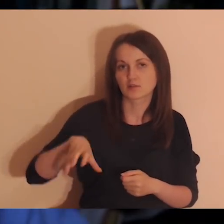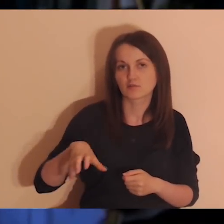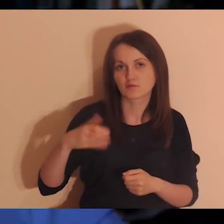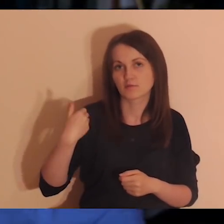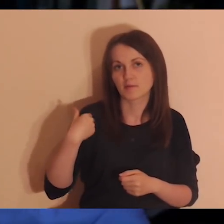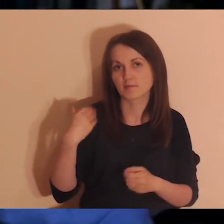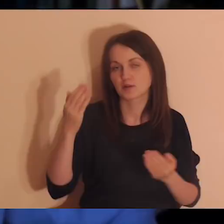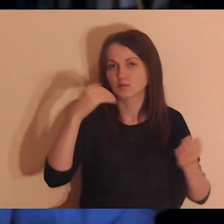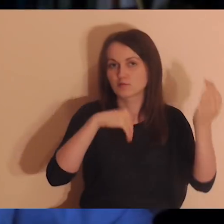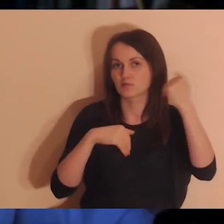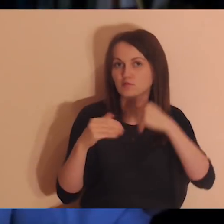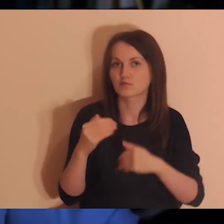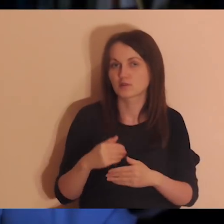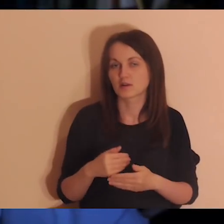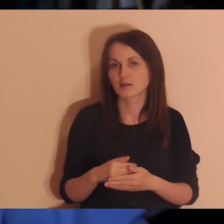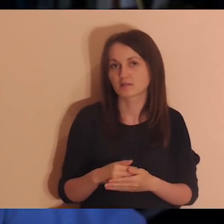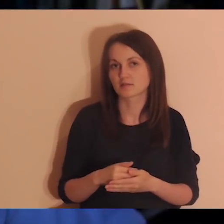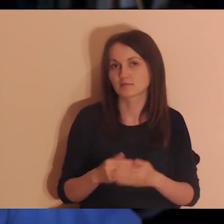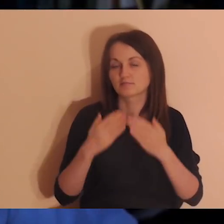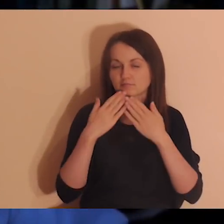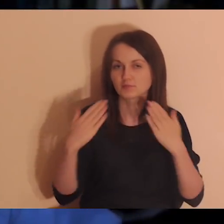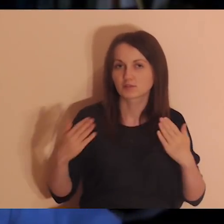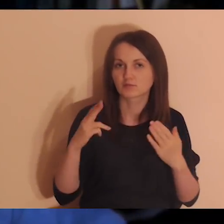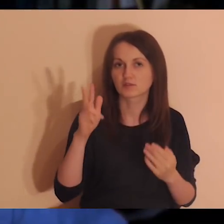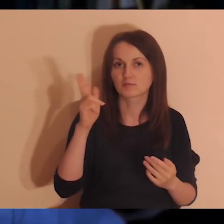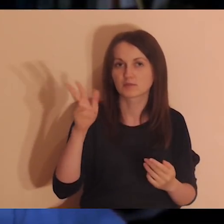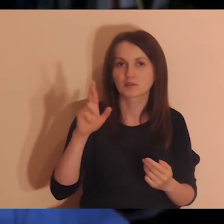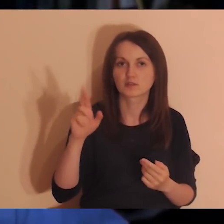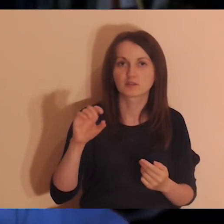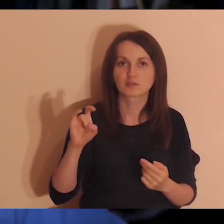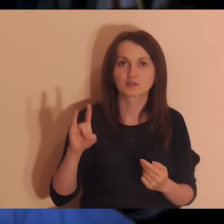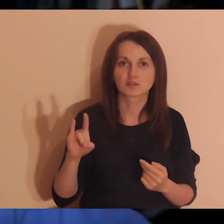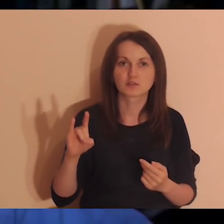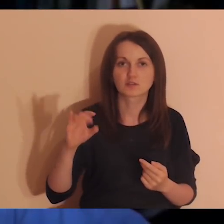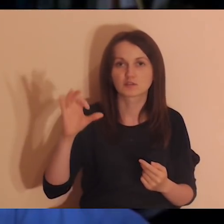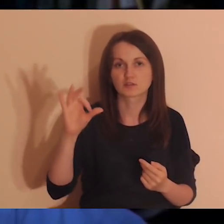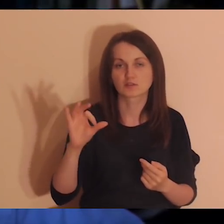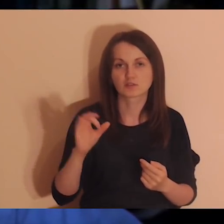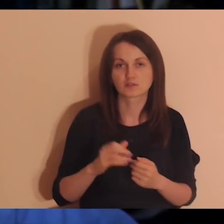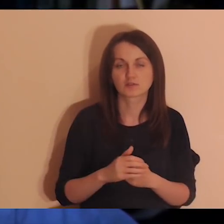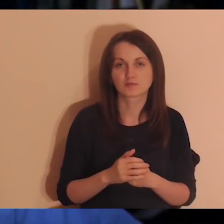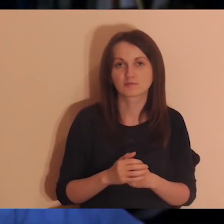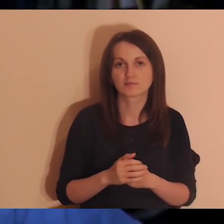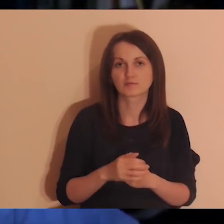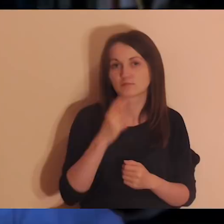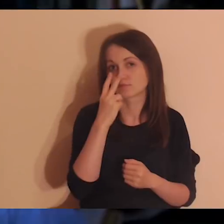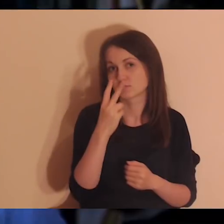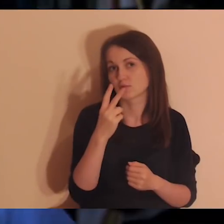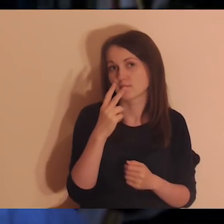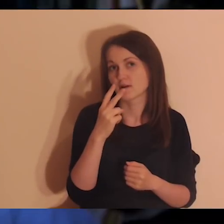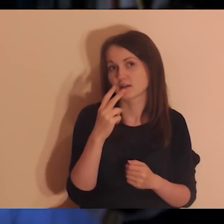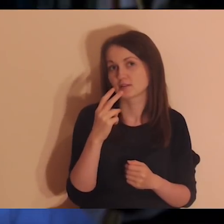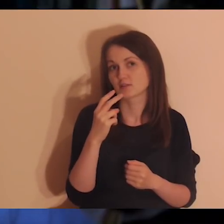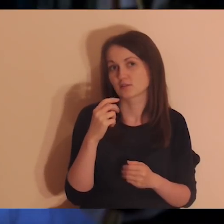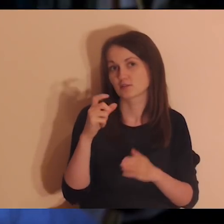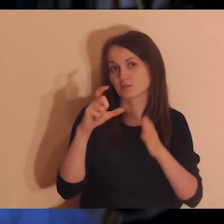które wybrały się w góry dzięki Krzyśkowi, który zorganizował to spotkanie. Zdjęcia można zobaczyć na naszym Facebooku.